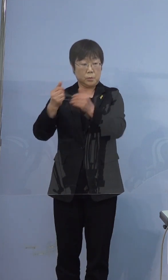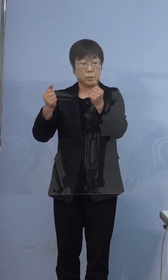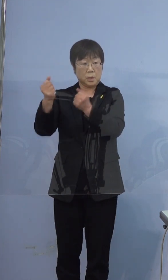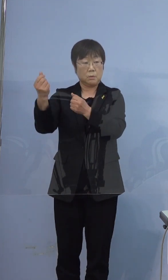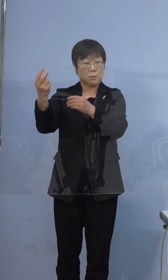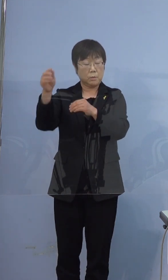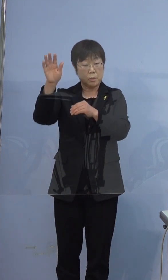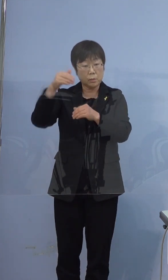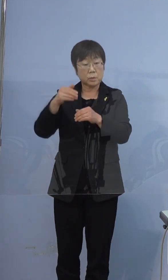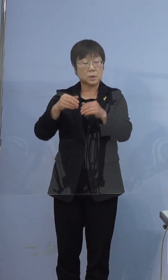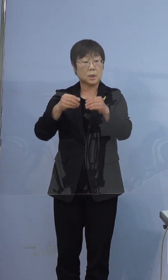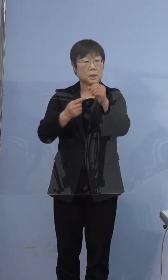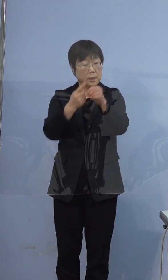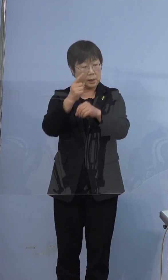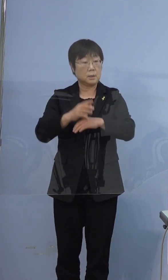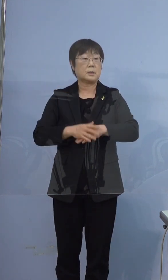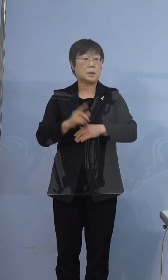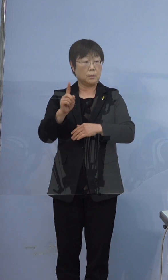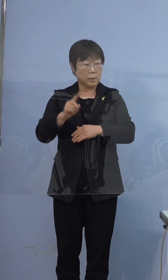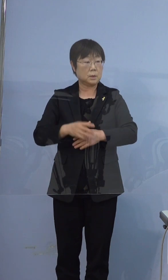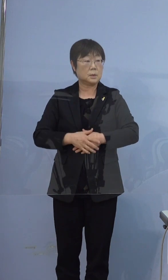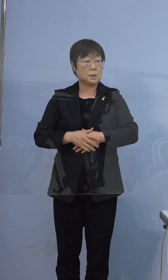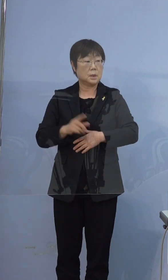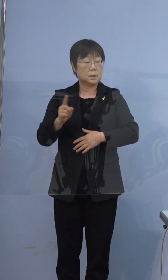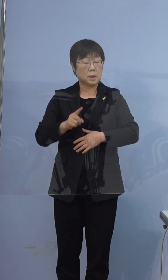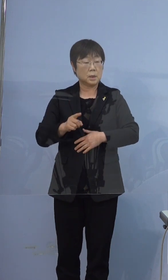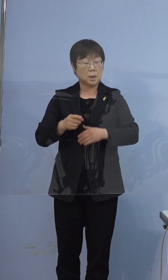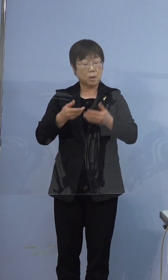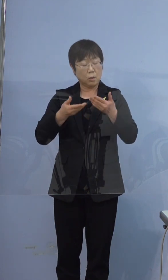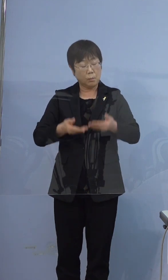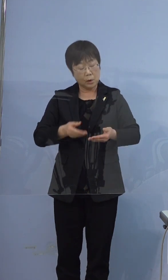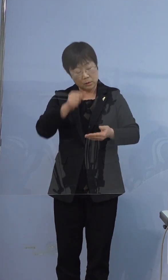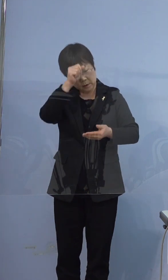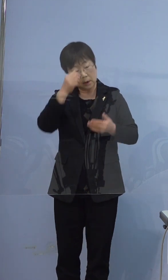何かがひどくなったので呼んだのか